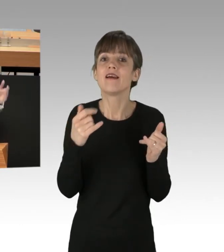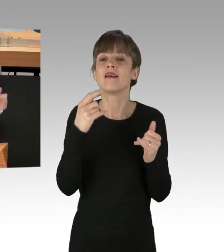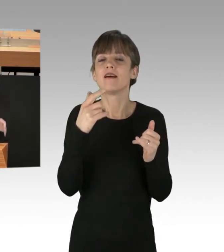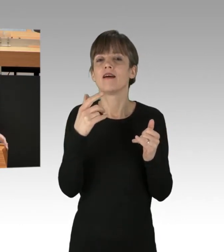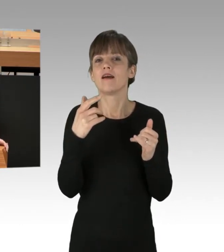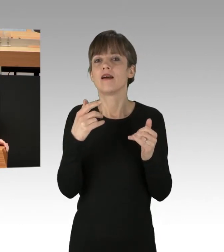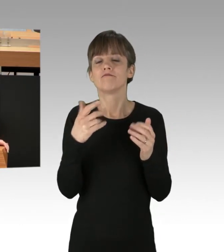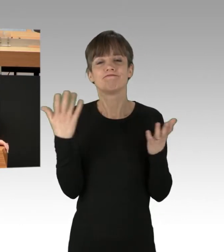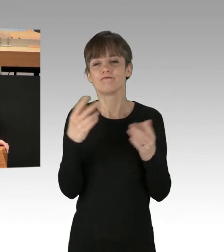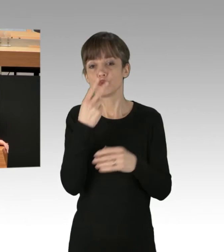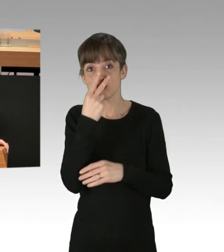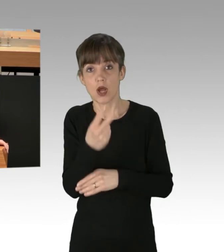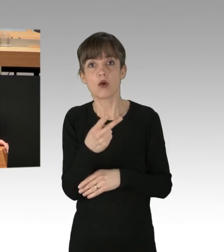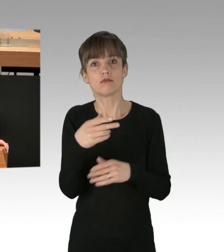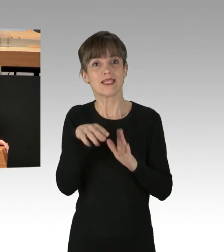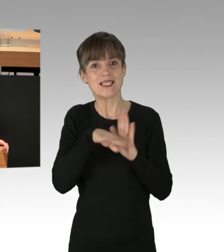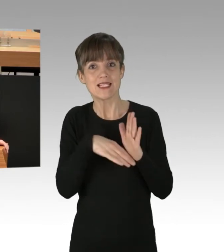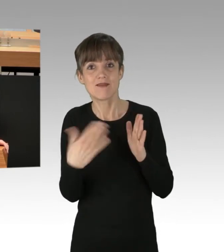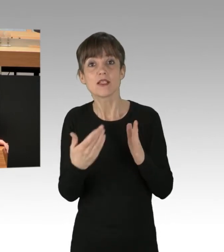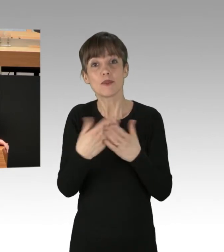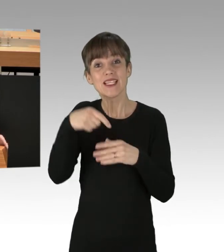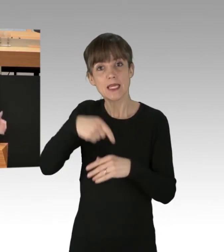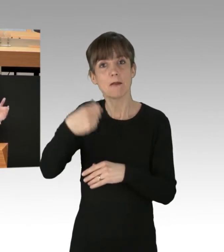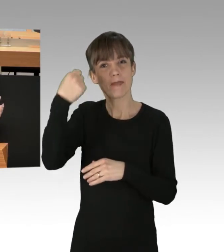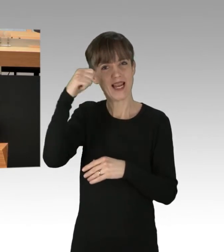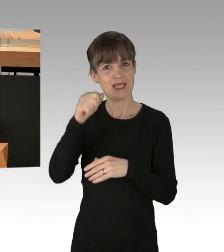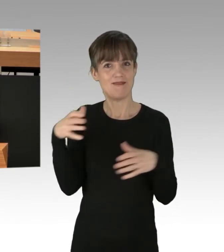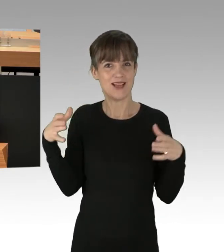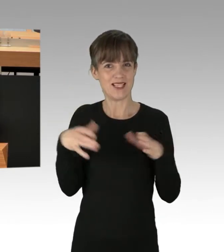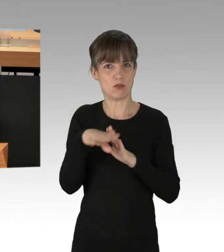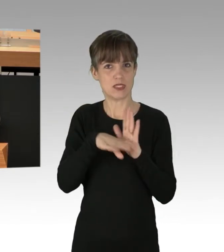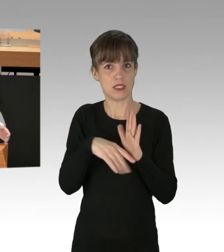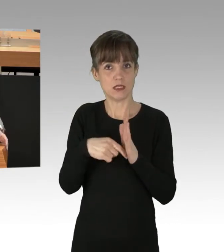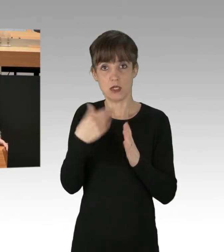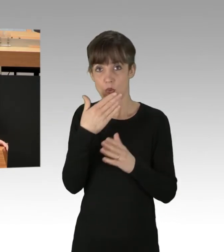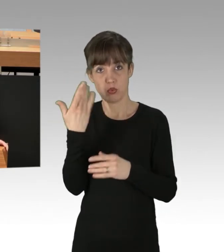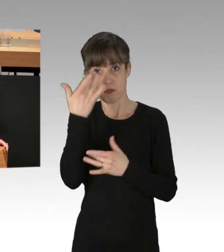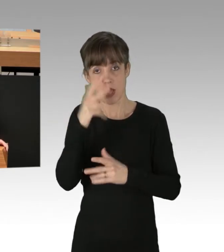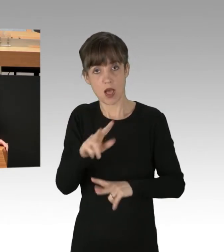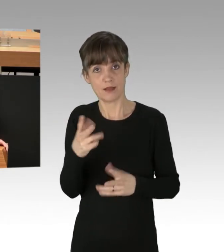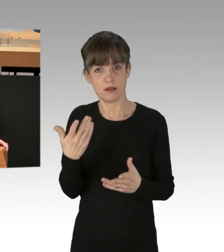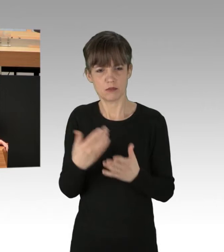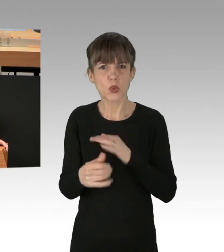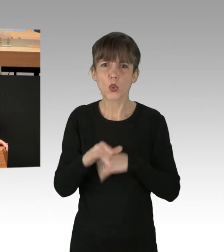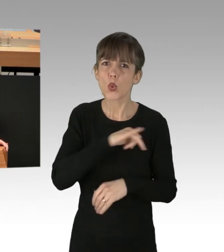Es geht um das Versammlungsfreiheitsgesetz des Landes Berlin, was hier nicht beachtet wird. Was sind das für Zwischenrufe aus der Grünen-Fraktion?